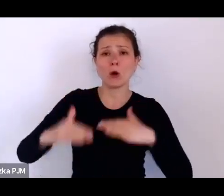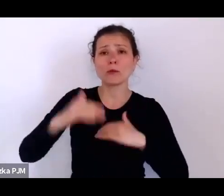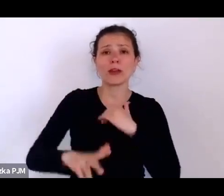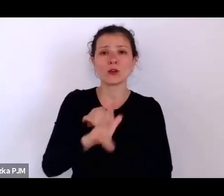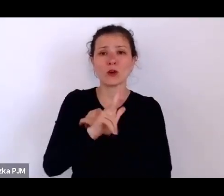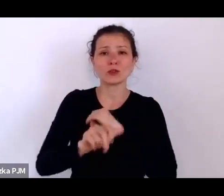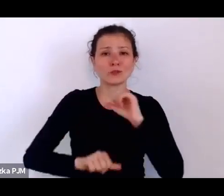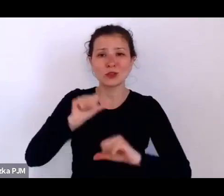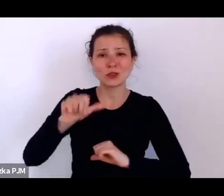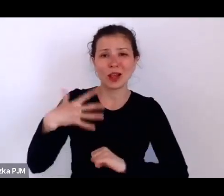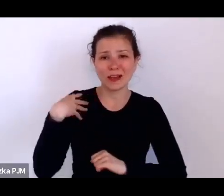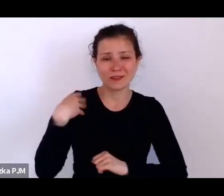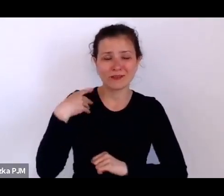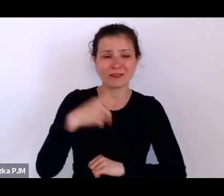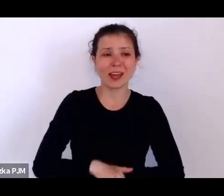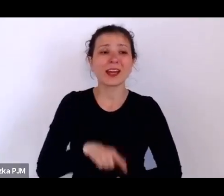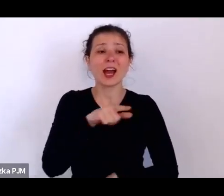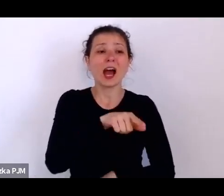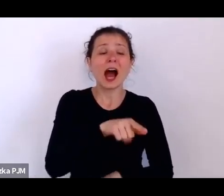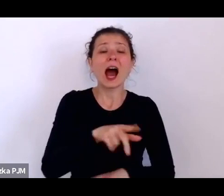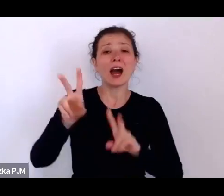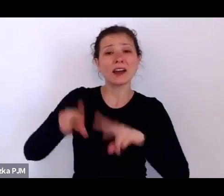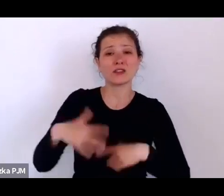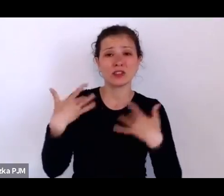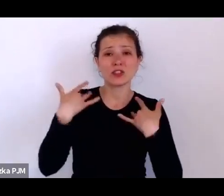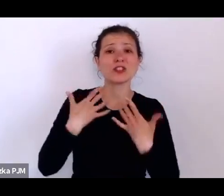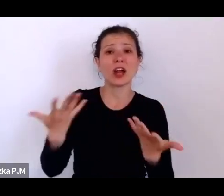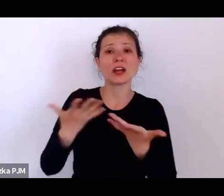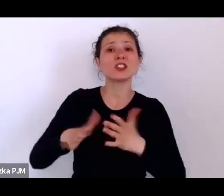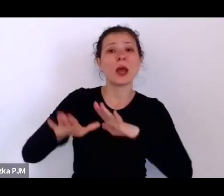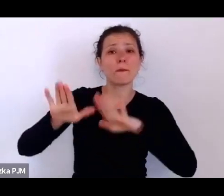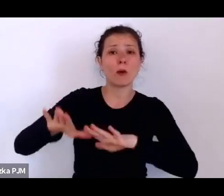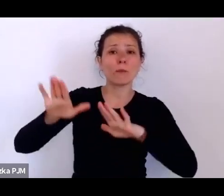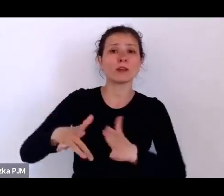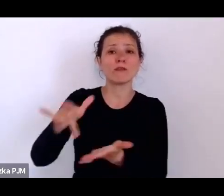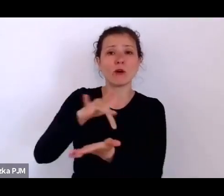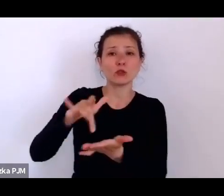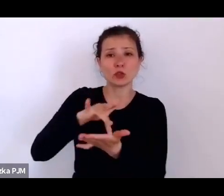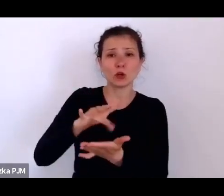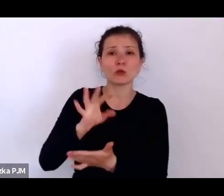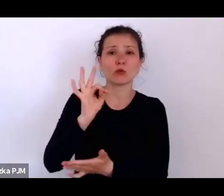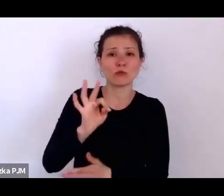przez to Stowarzyszenie św. Zyty, ponieważ przez całe to swoje zawodowe życie wpłacała tam składki